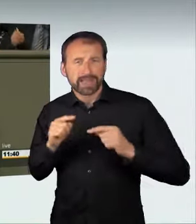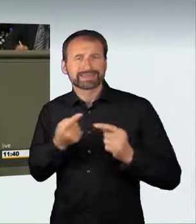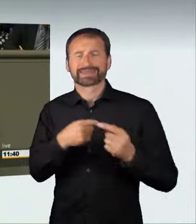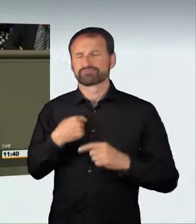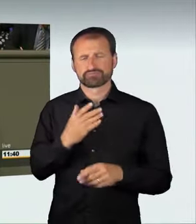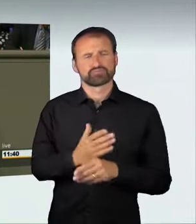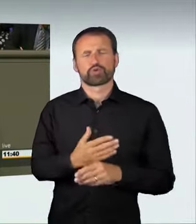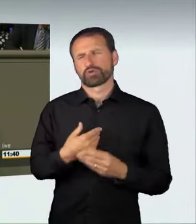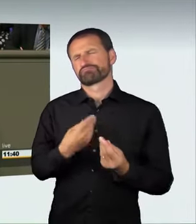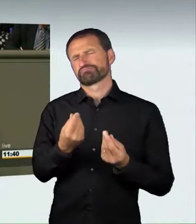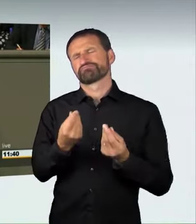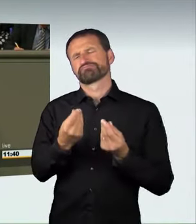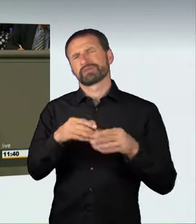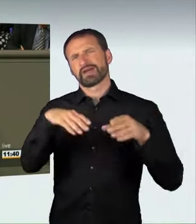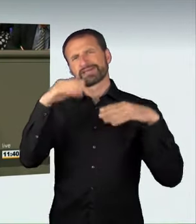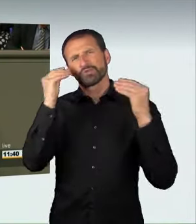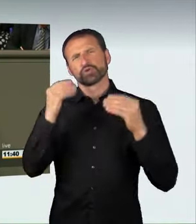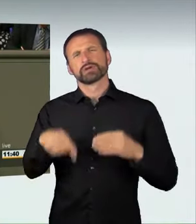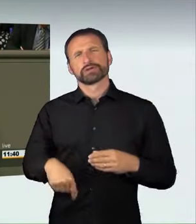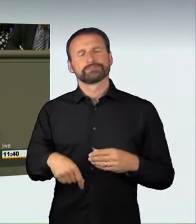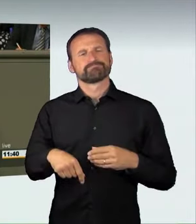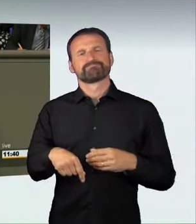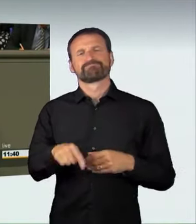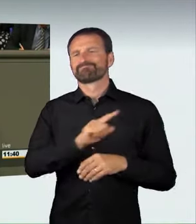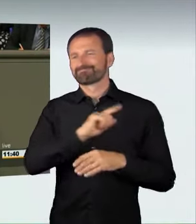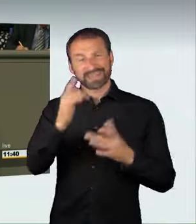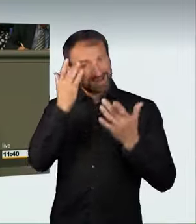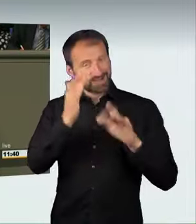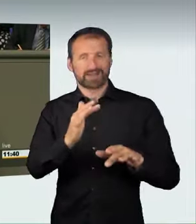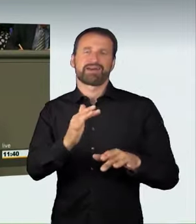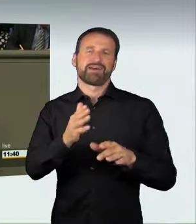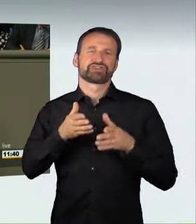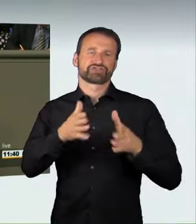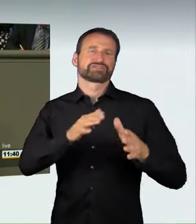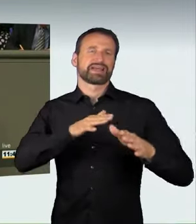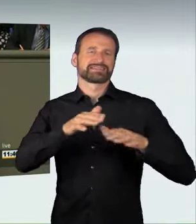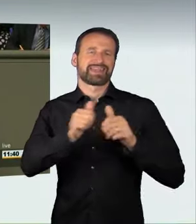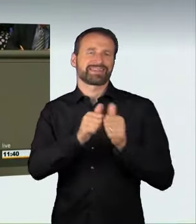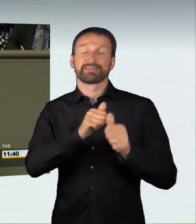der illegalen Straßenrennen durch die Möglichkeiten der Verbreitung